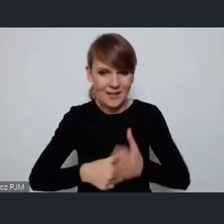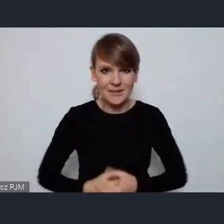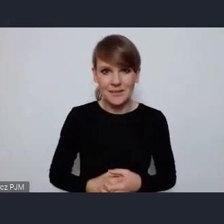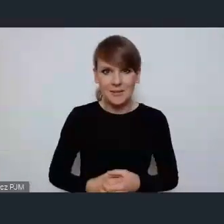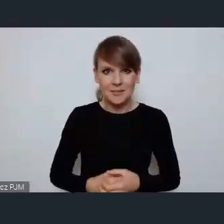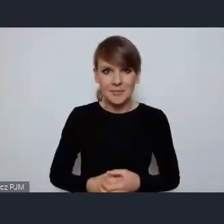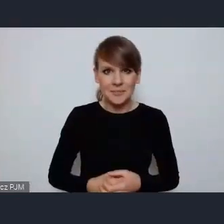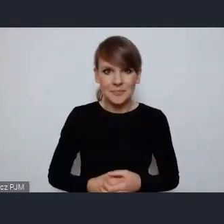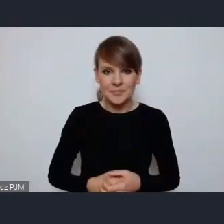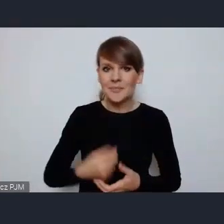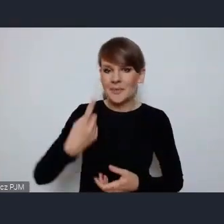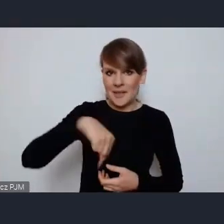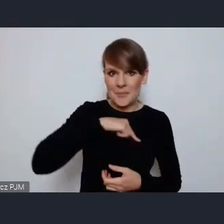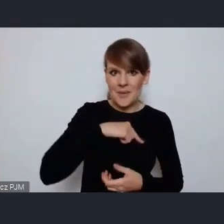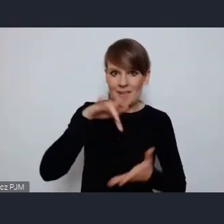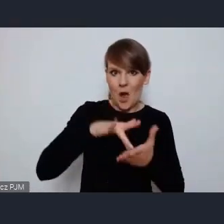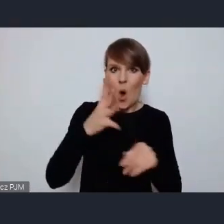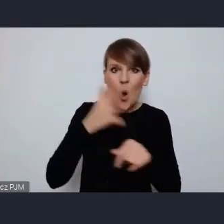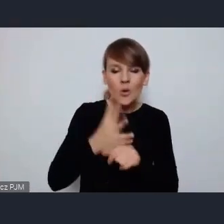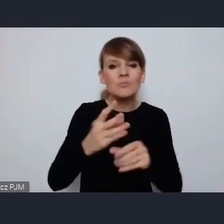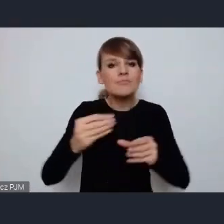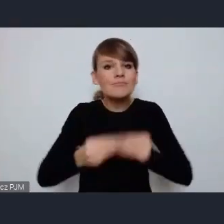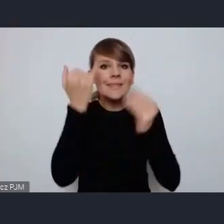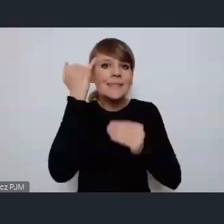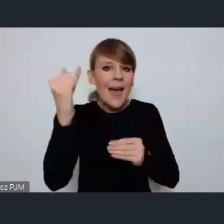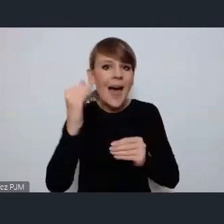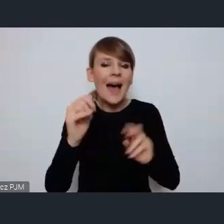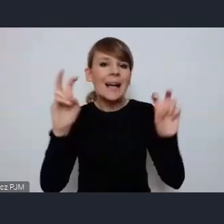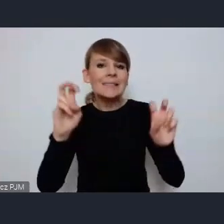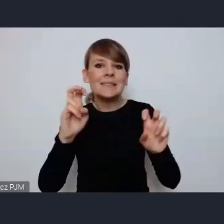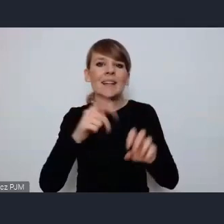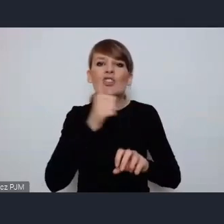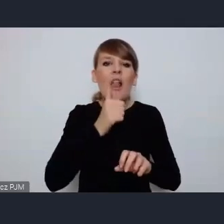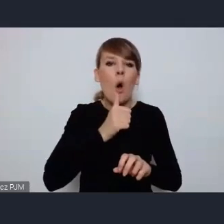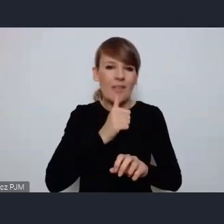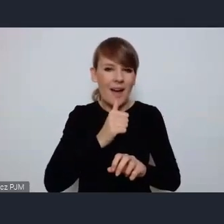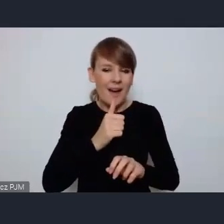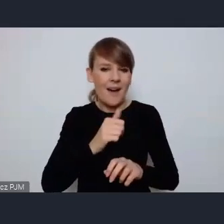My w Ostrowie rozwijamy idee zielonej energii własnej zielonej energii,